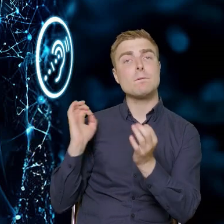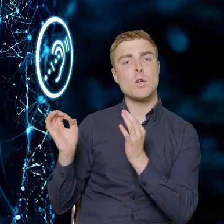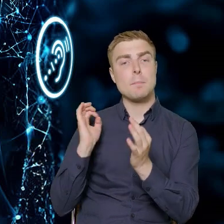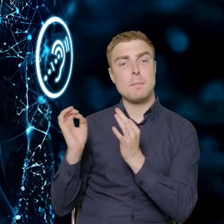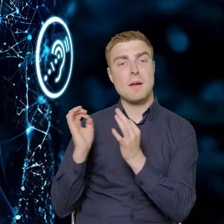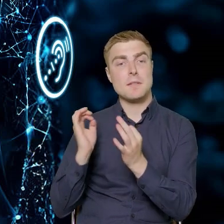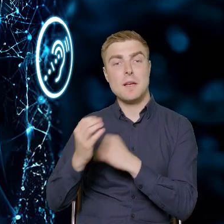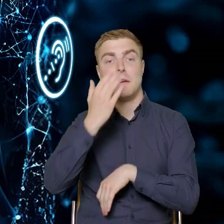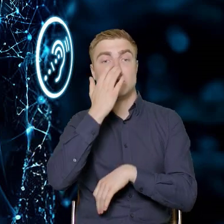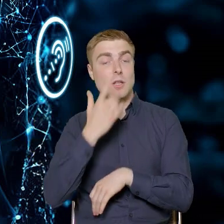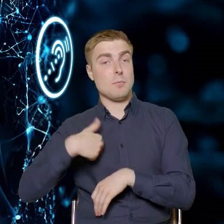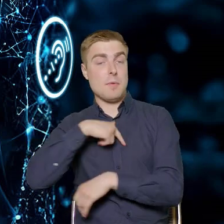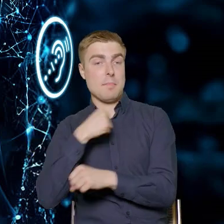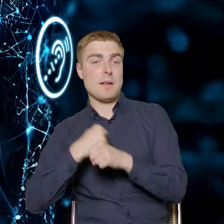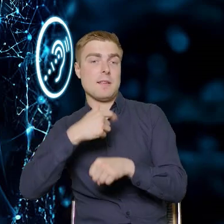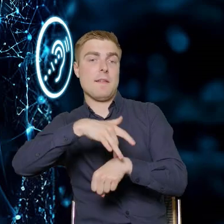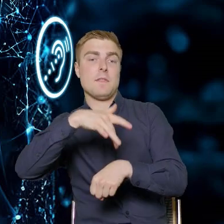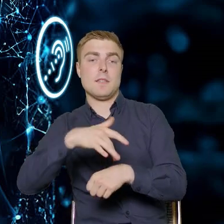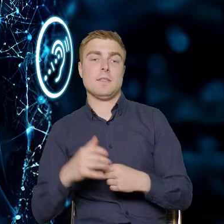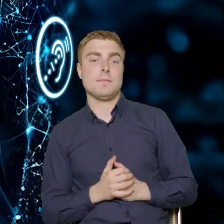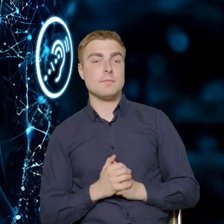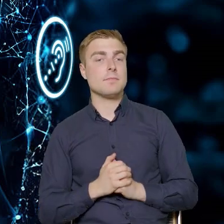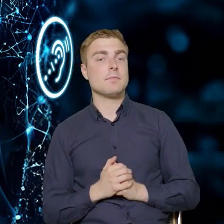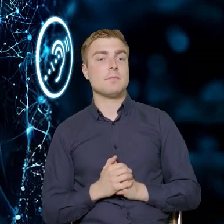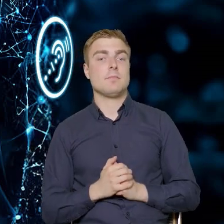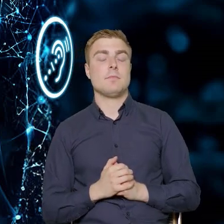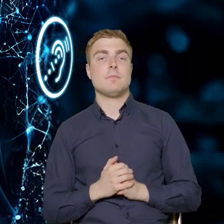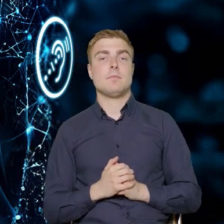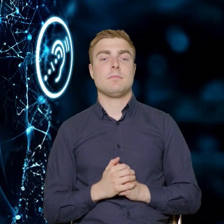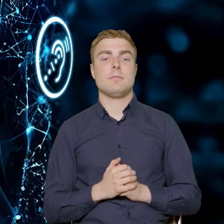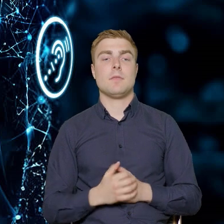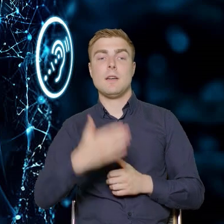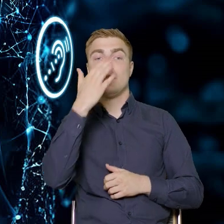jakie były efekty naszej pracy, jakie tematycznie elementy